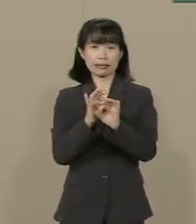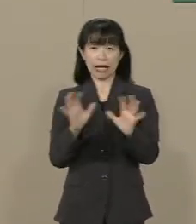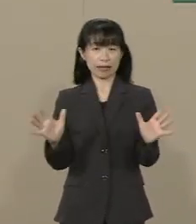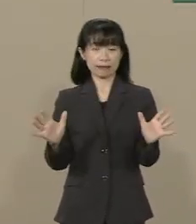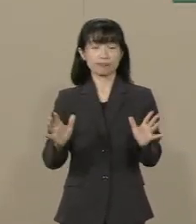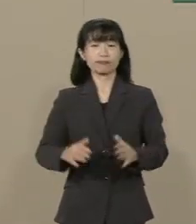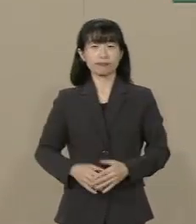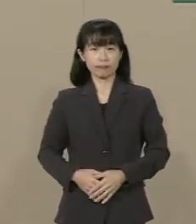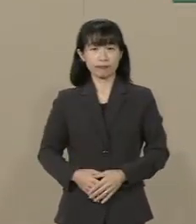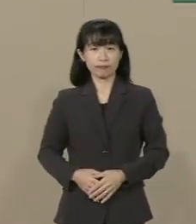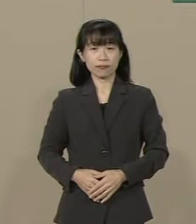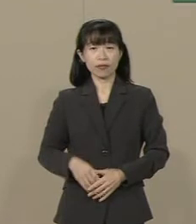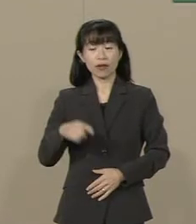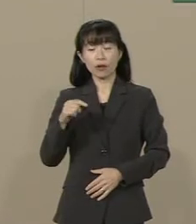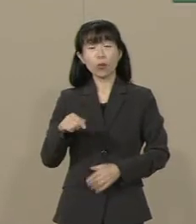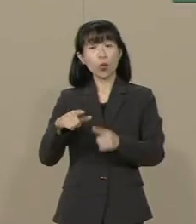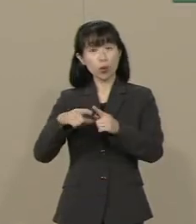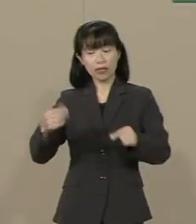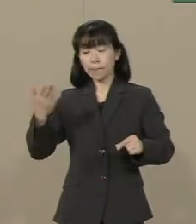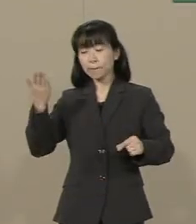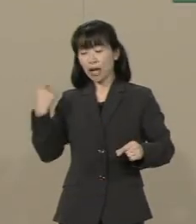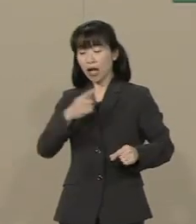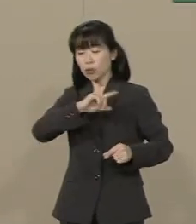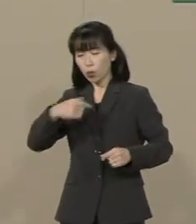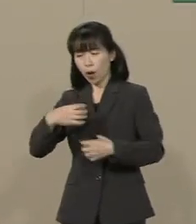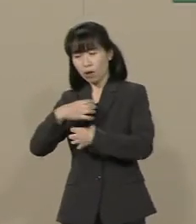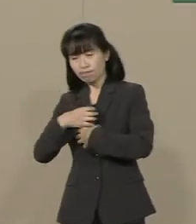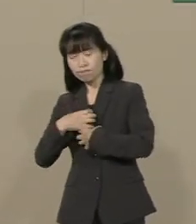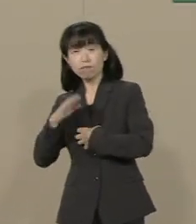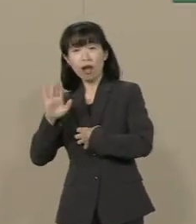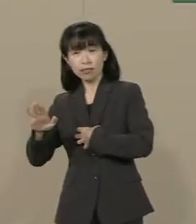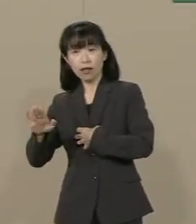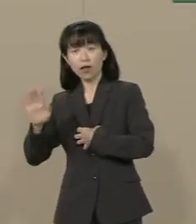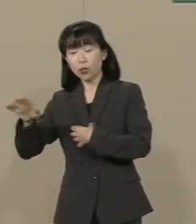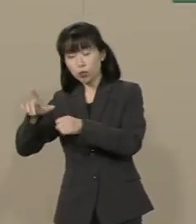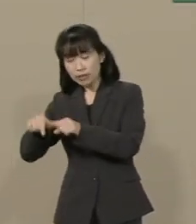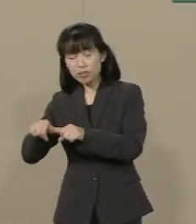この国は幾多の国難がありました そのたびに先人たちは